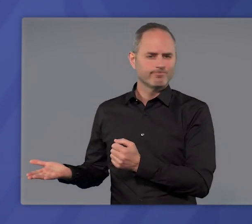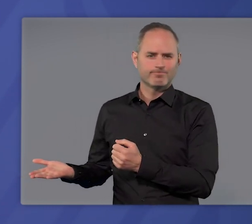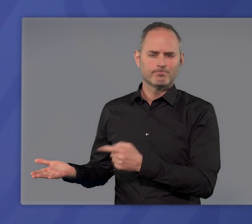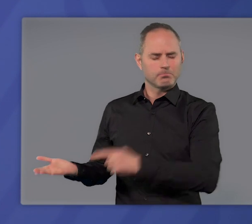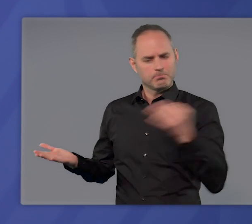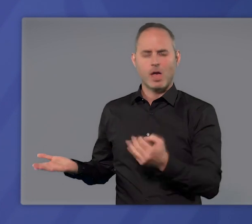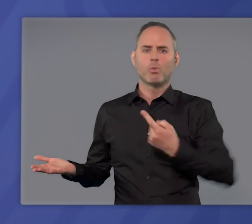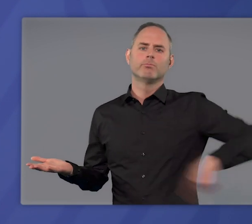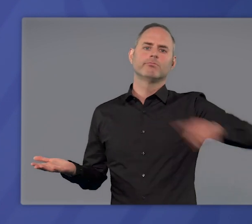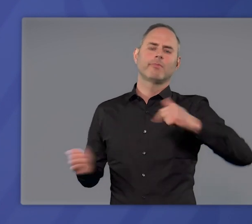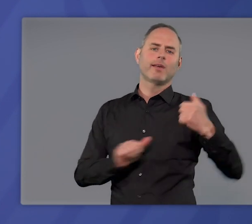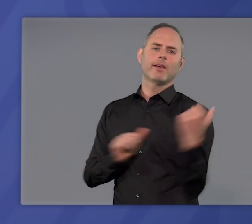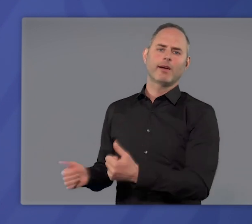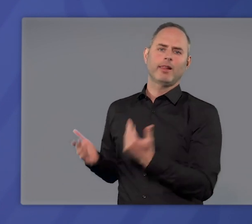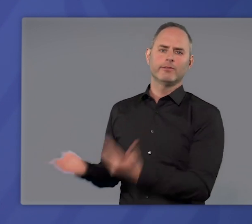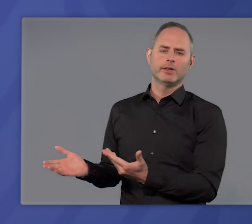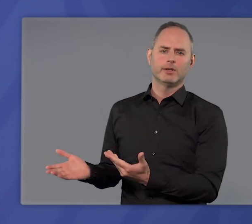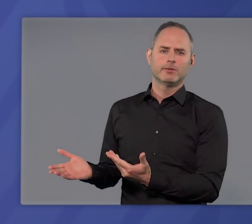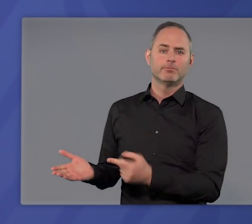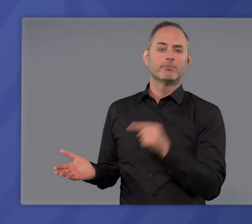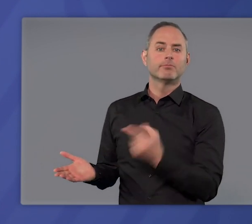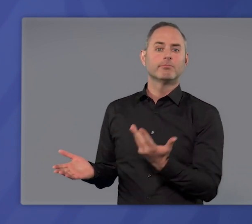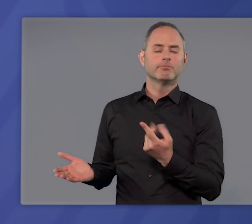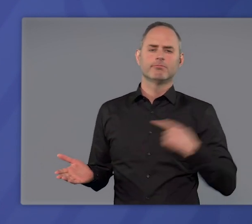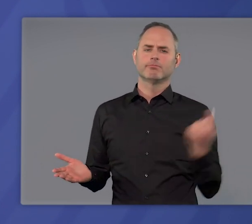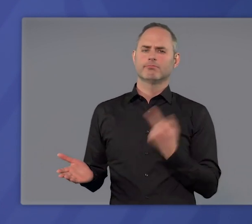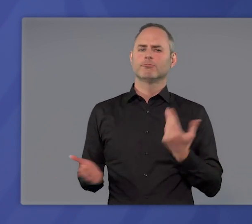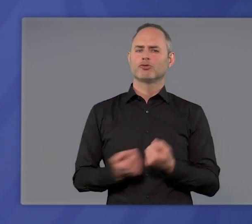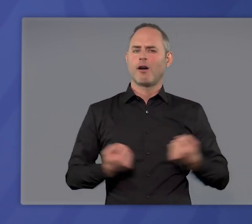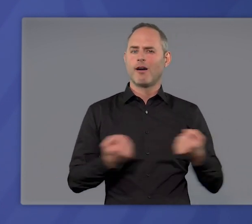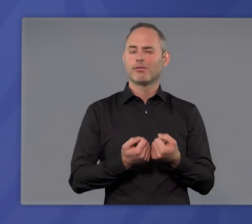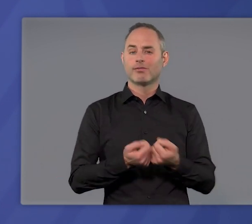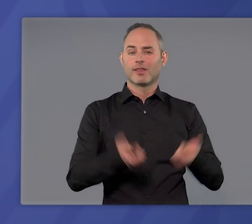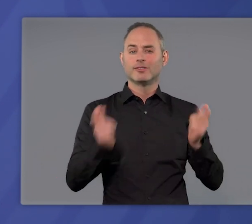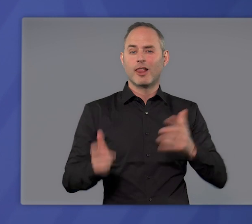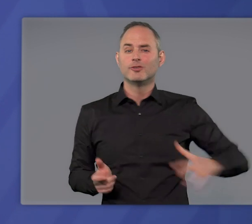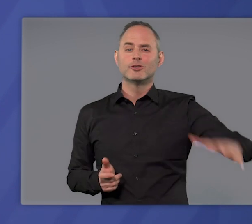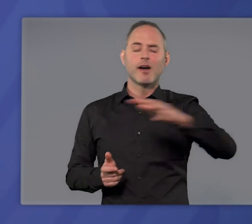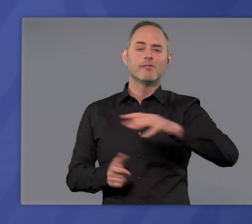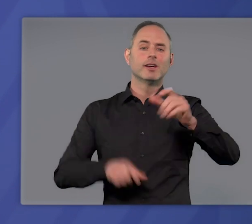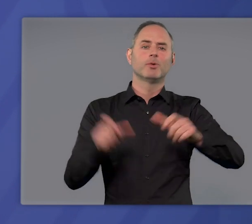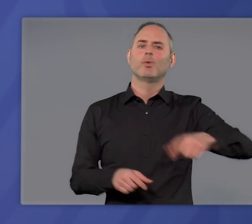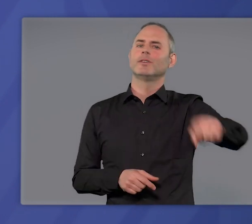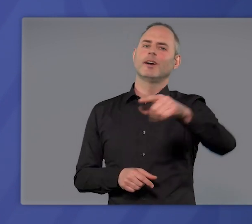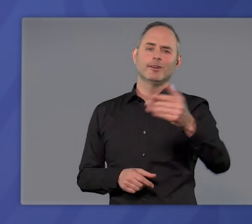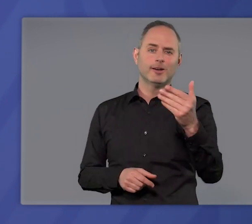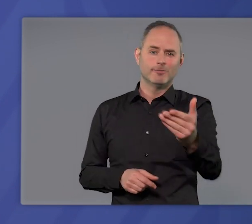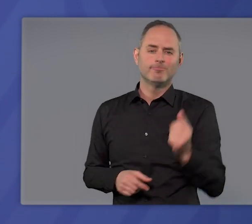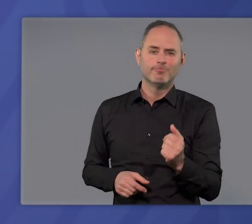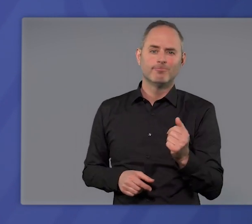Sie brauchen unsere Hilfe. Wir – der Staat, die Gesellschaft, die Bürgerinnen und Bürger –